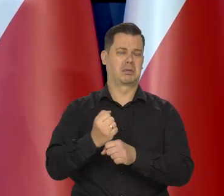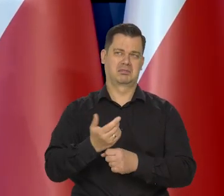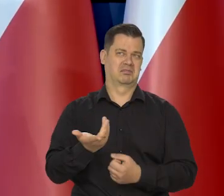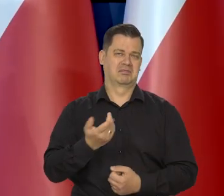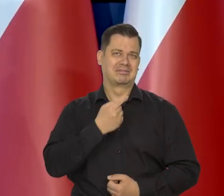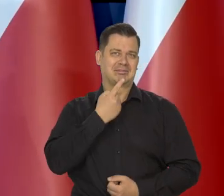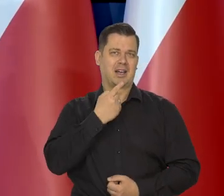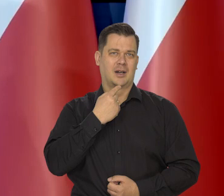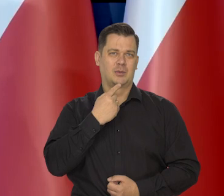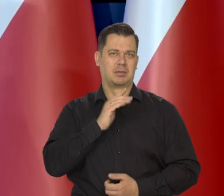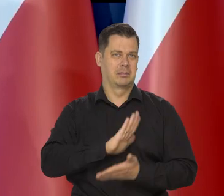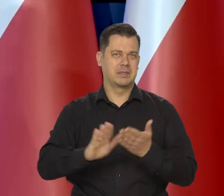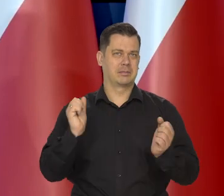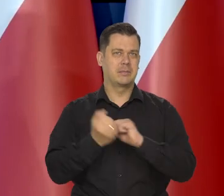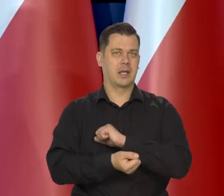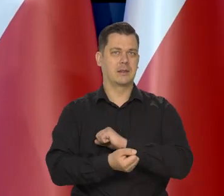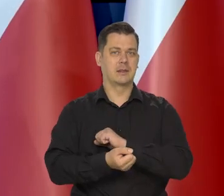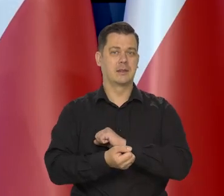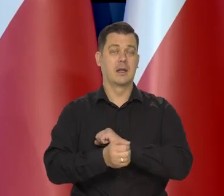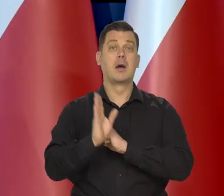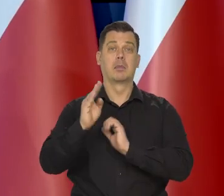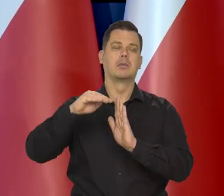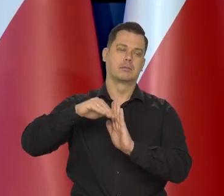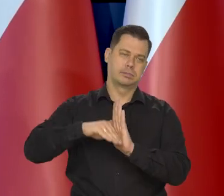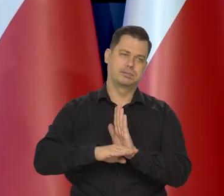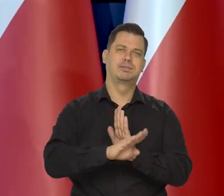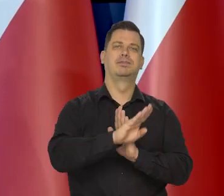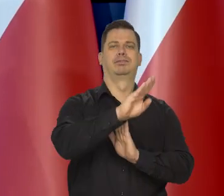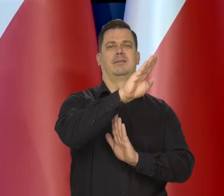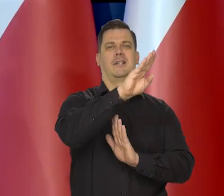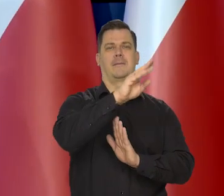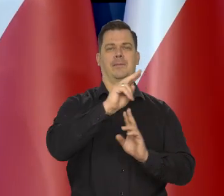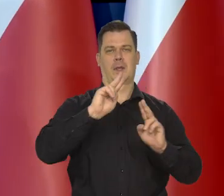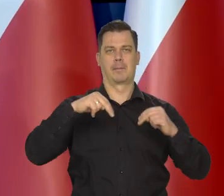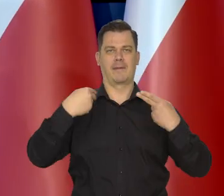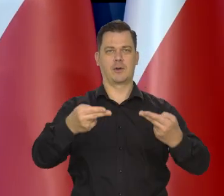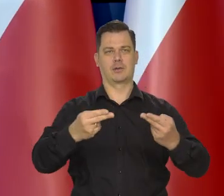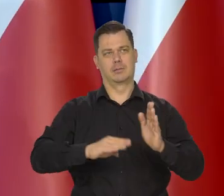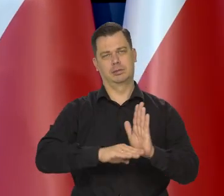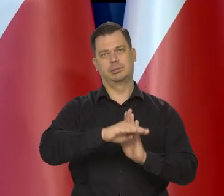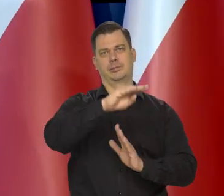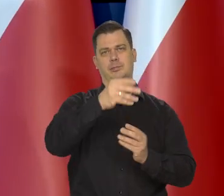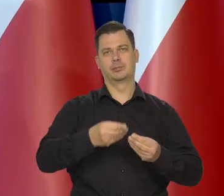I później z powrotem, wrócimy do właściwego sobie, właściwego tempa wzrostu.